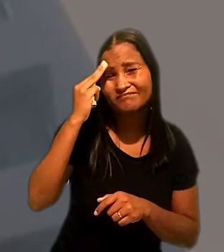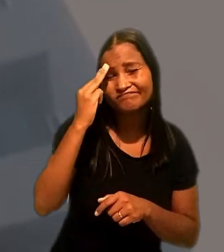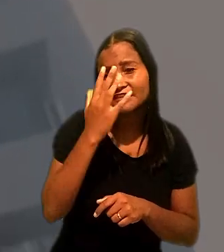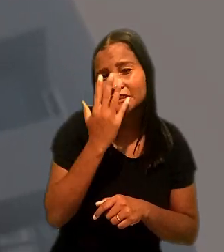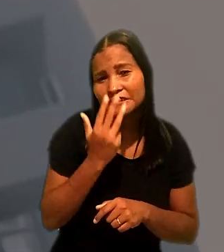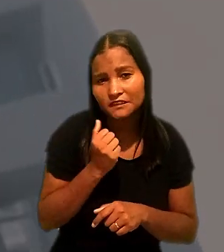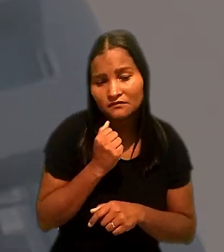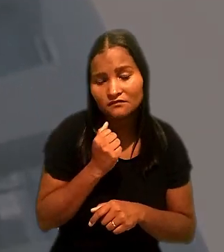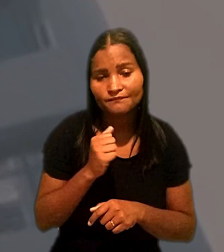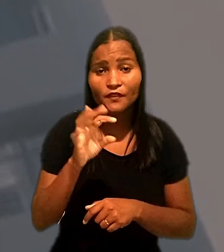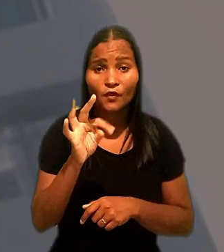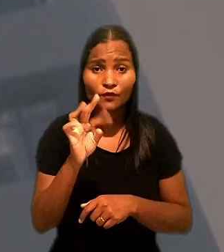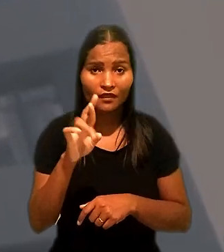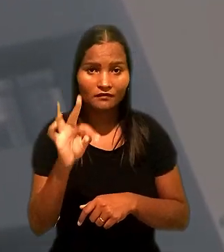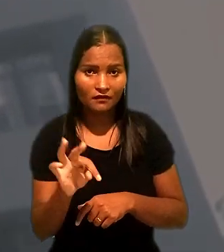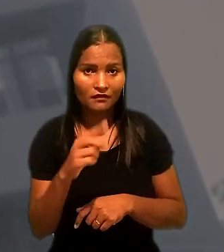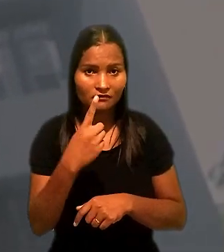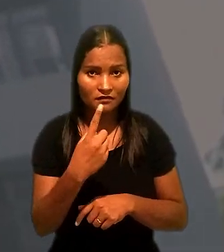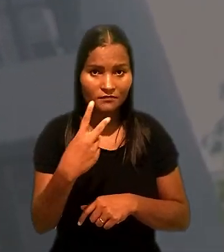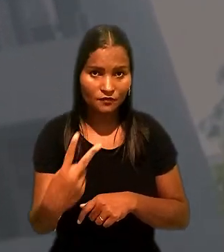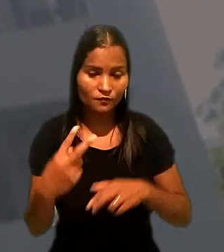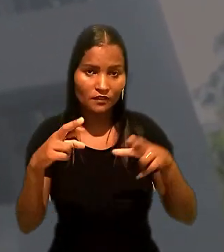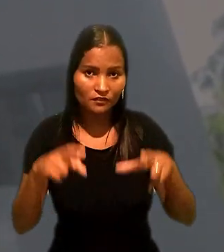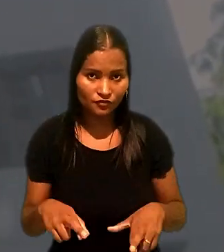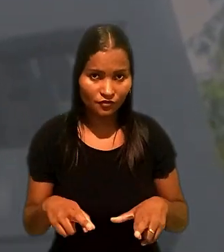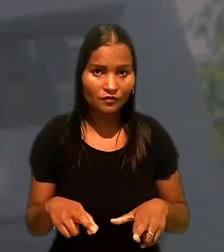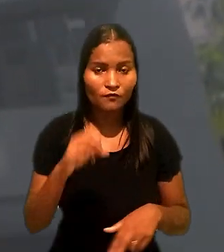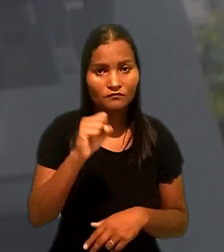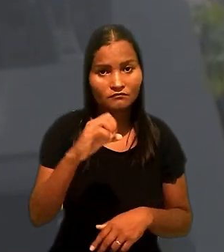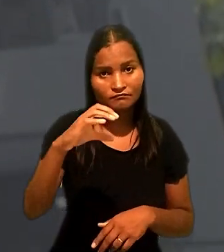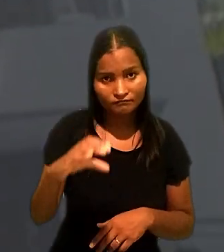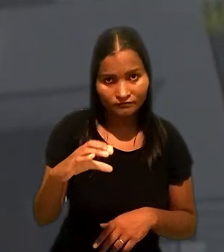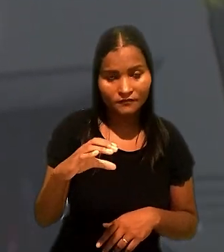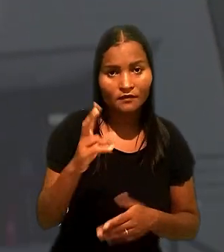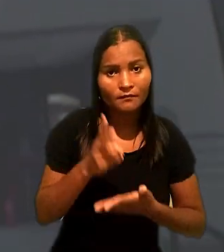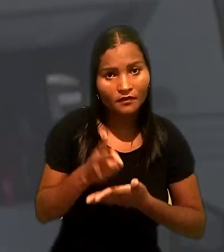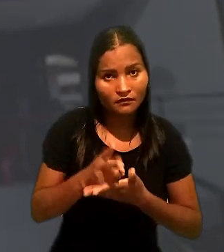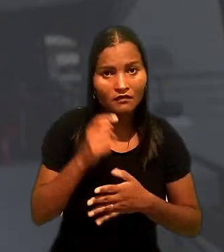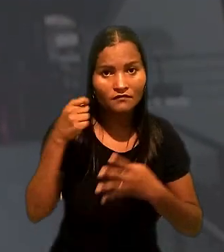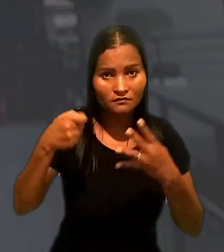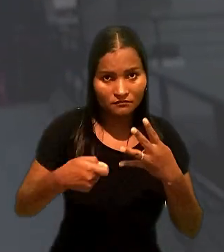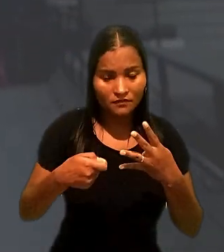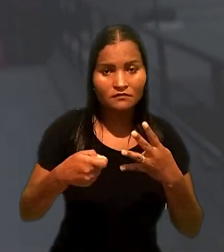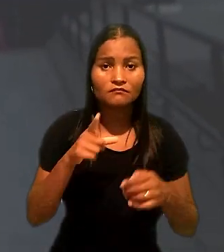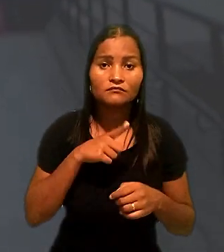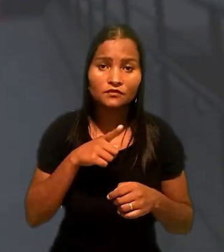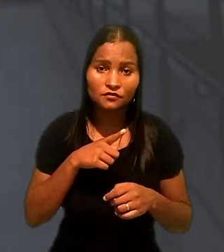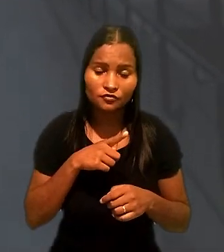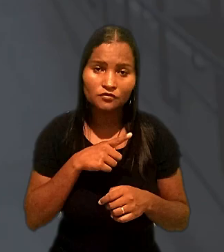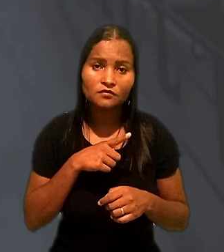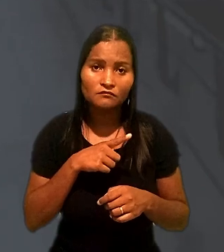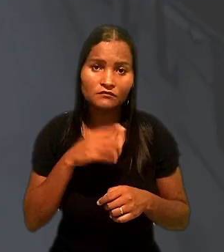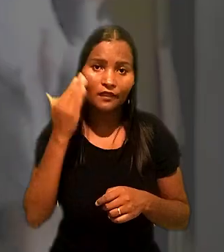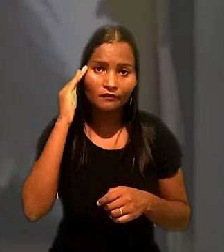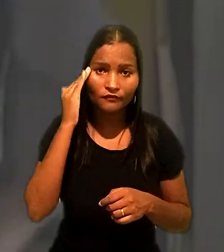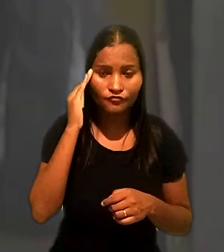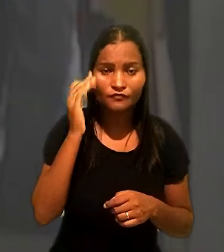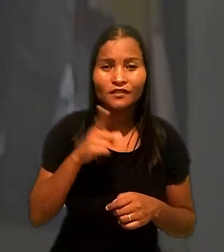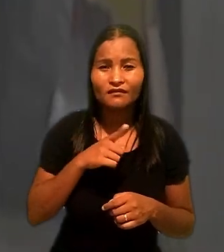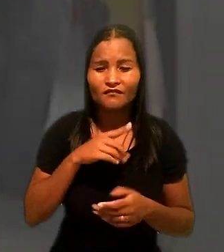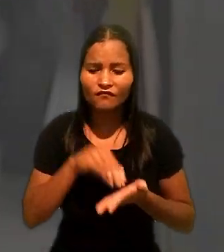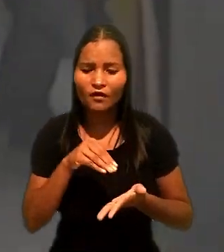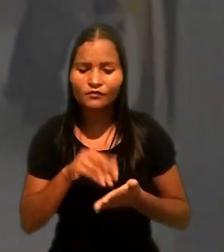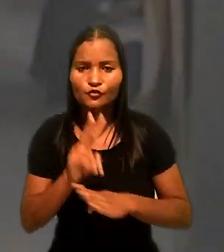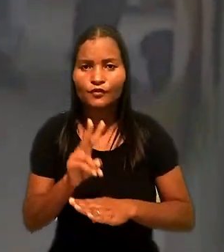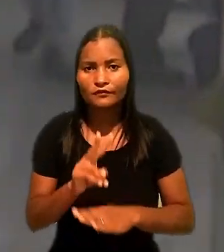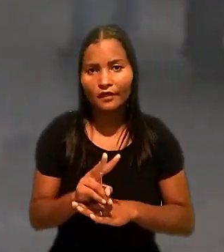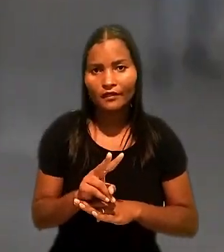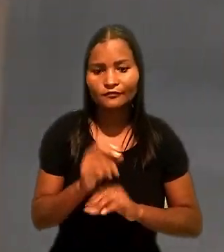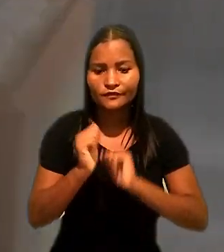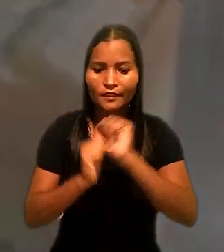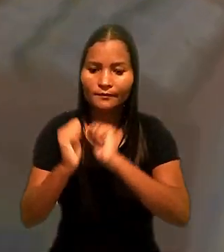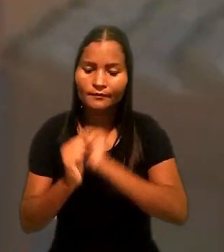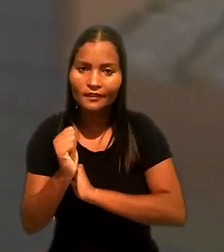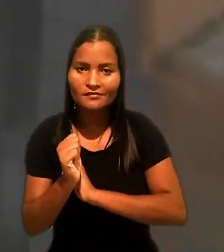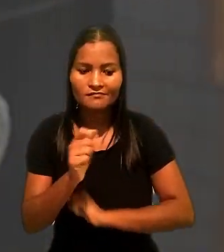O Tribunal Regional do Trabalho da 12ª Região (SC) manteve a sentença que havia considerado que houve descuido por parte do empregador em relação ao caso.